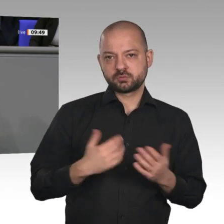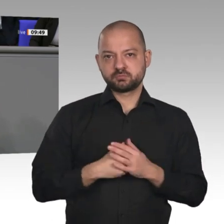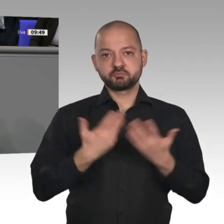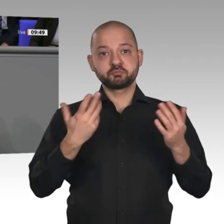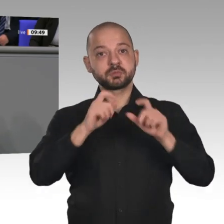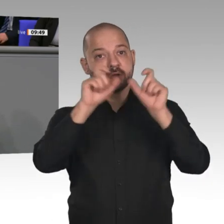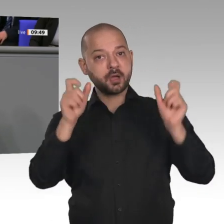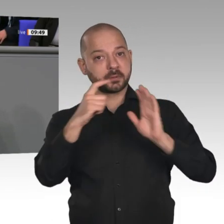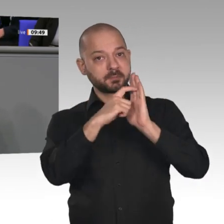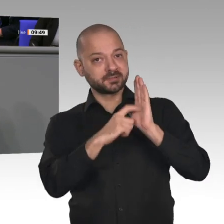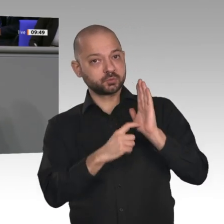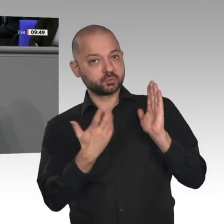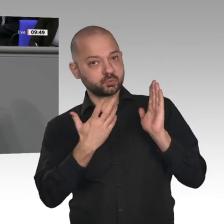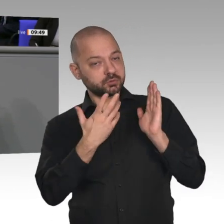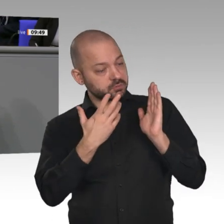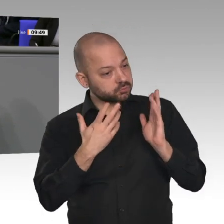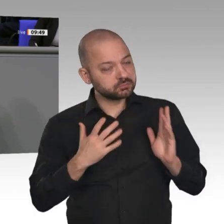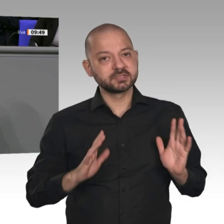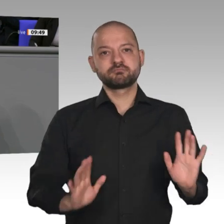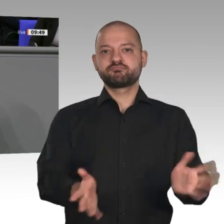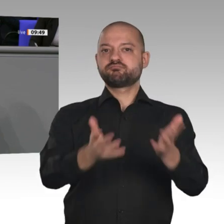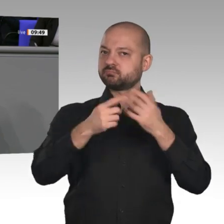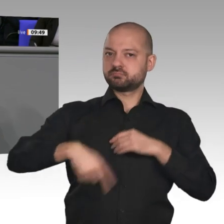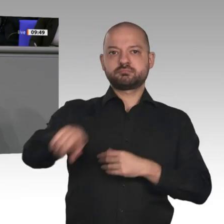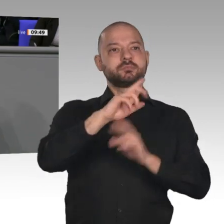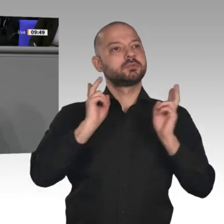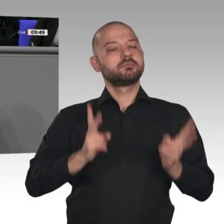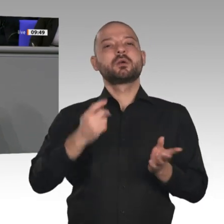könnten wir sicherlich schon auf den 1. Juli dieses Jahres vorziehen. Das würde